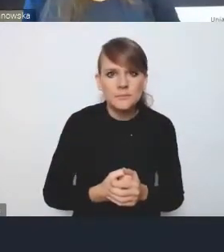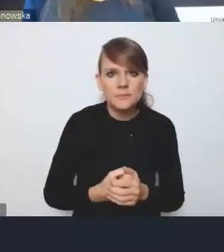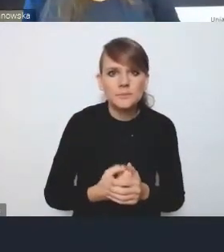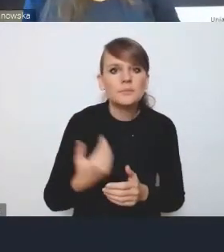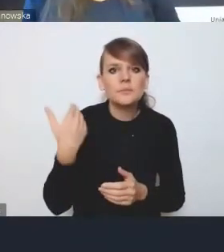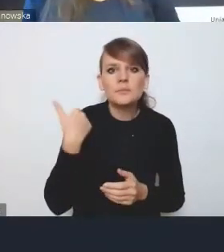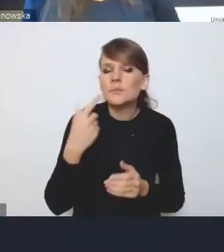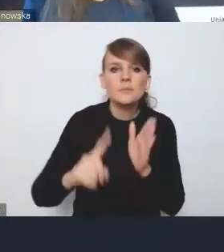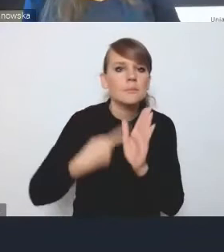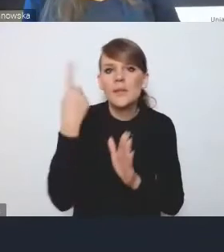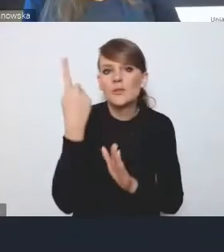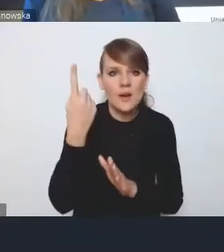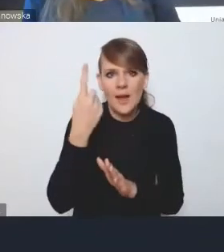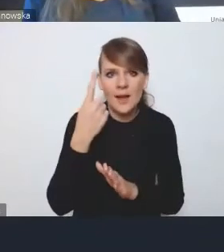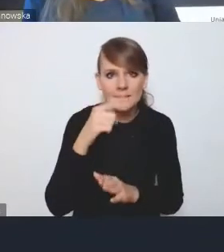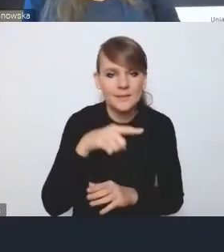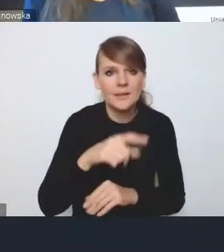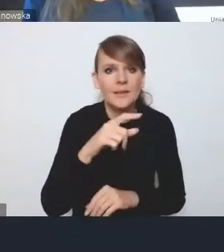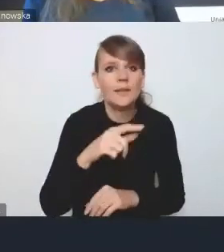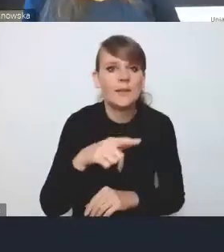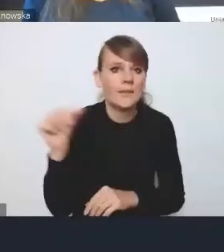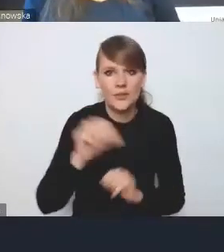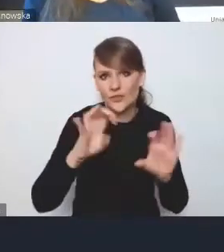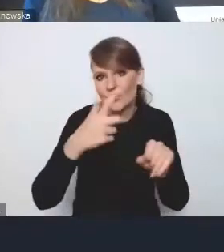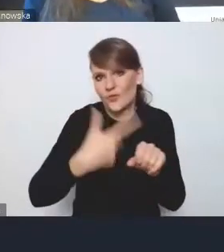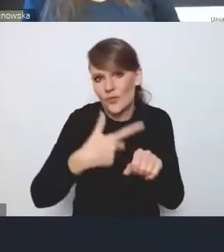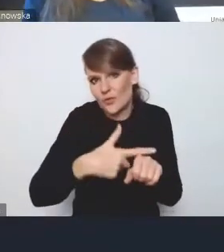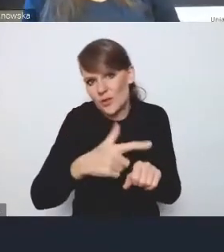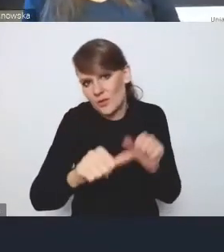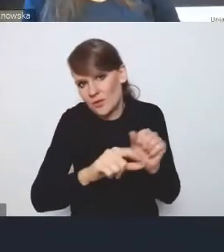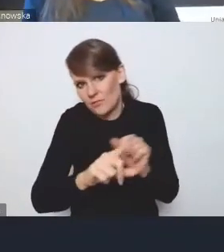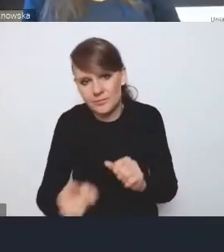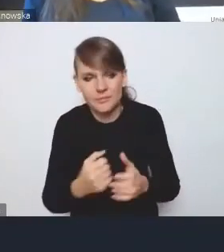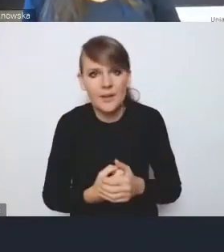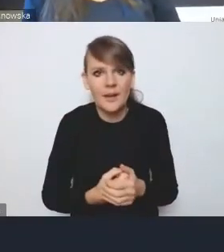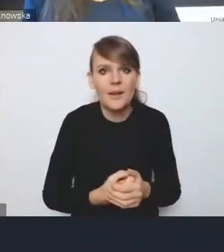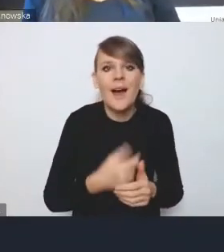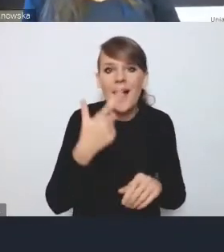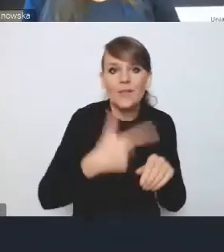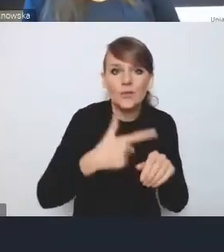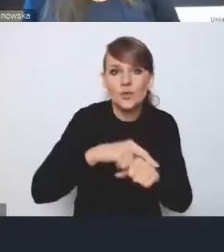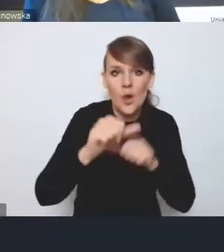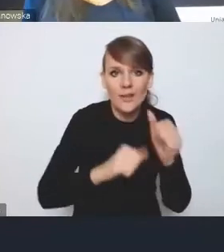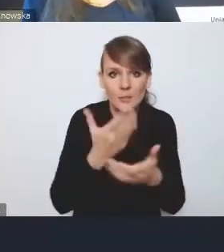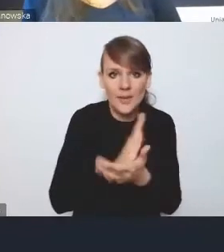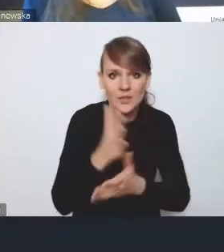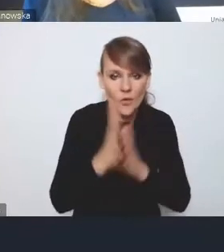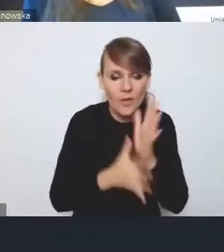po raz pierwszy w latach 20. ubiegłego stulecia i w dwudziestoleciu międzywojennym już trwały prace w tym kierunku,